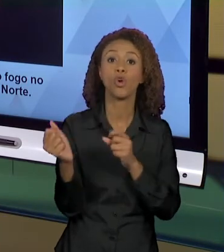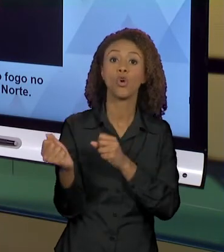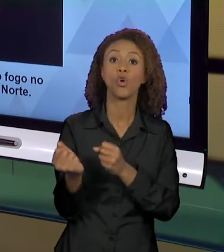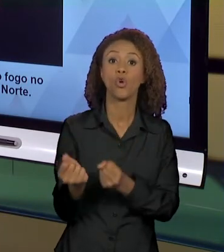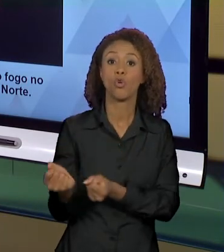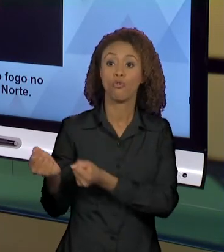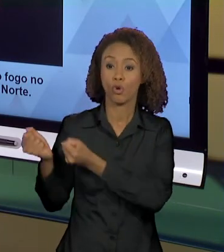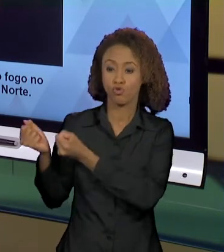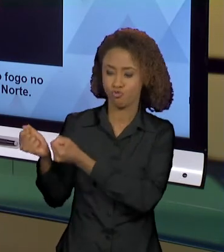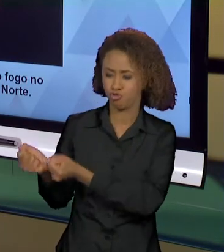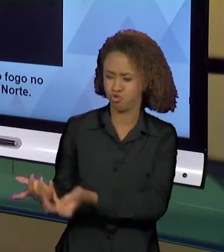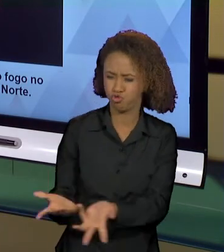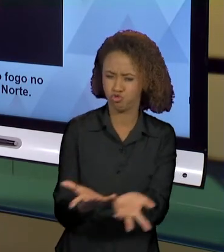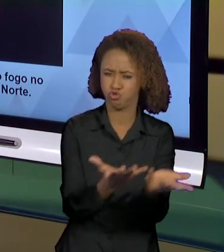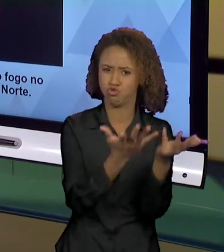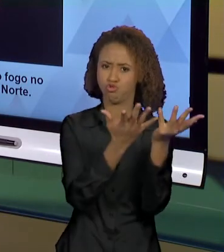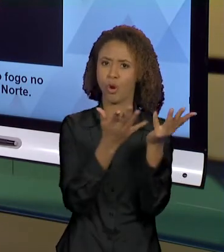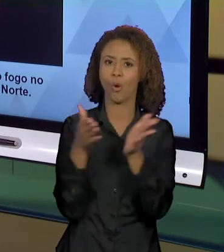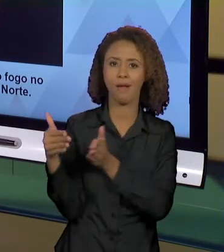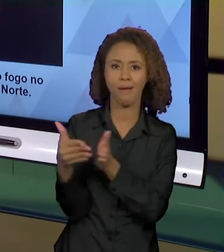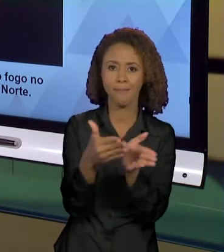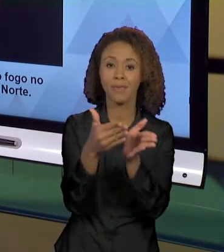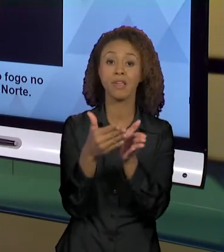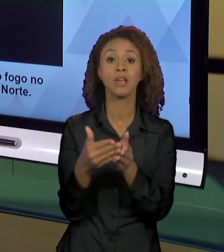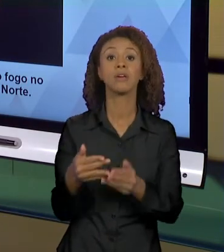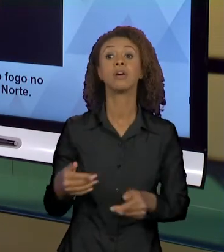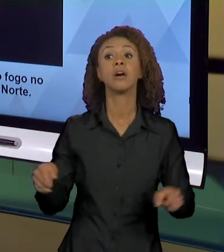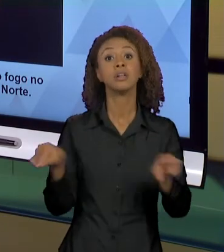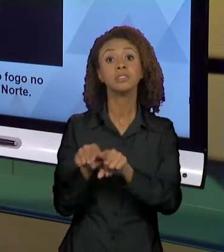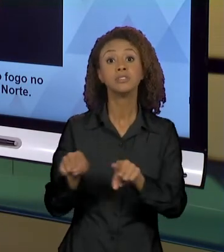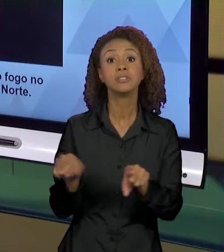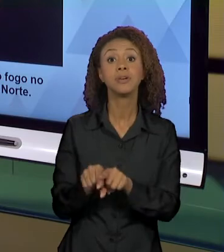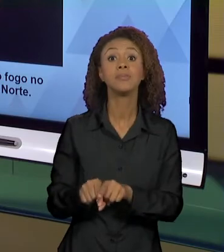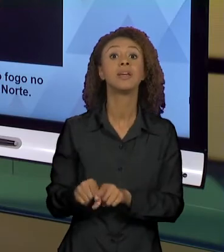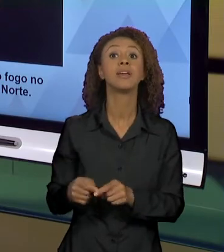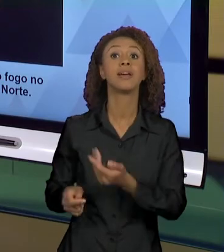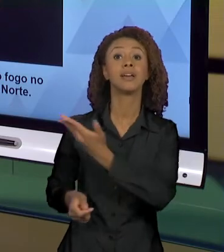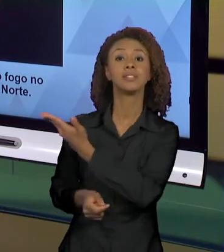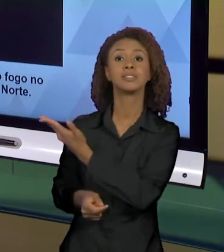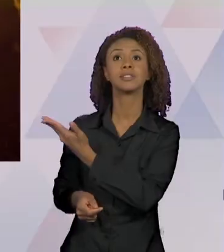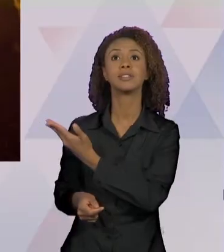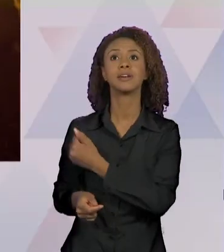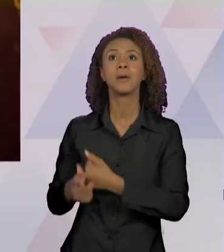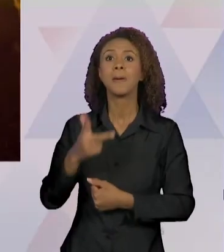FOGO SE ALASTRANDO, SE ESPALHANDO E NÓS TEMOS ESSA EM QUE OS HOMENS QUASE QUE SE MISTURAM AO